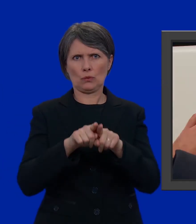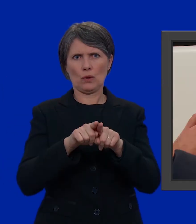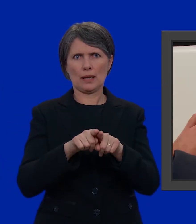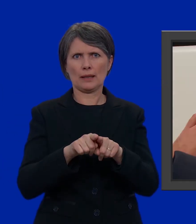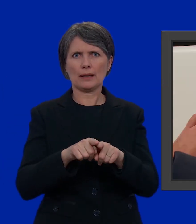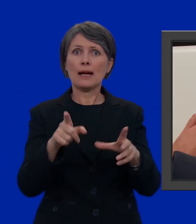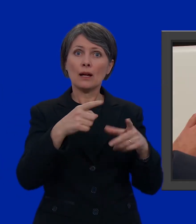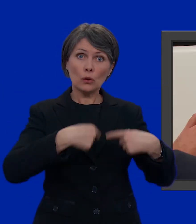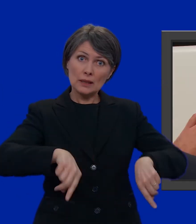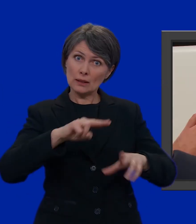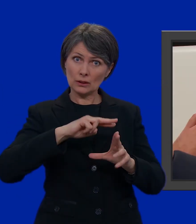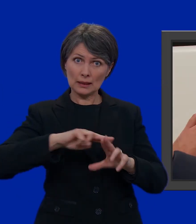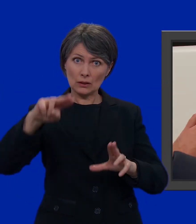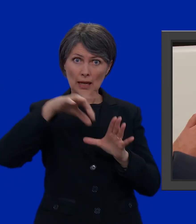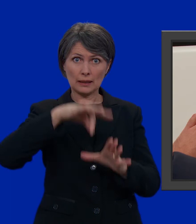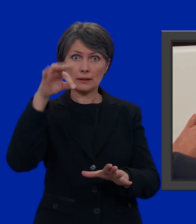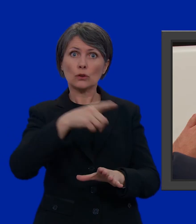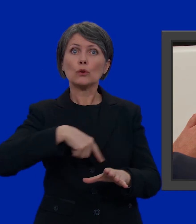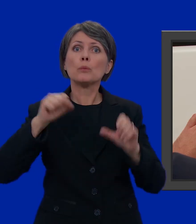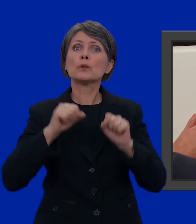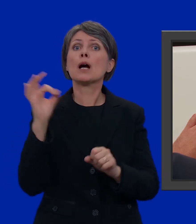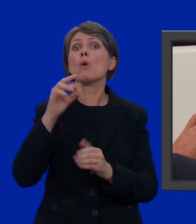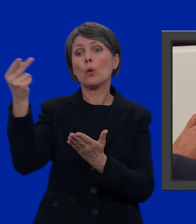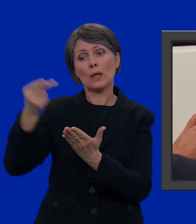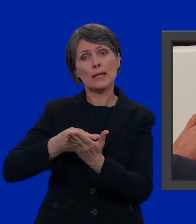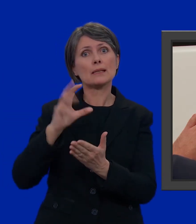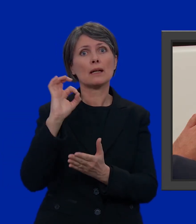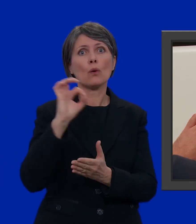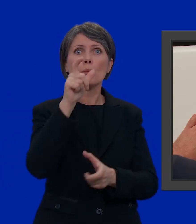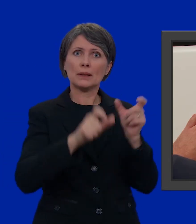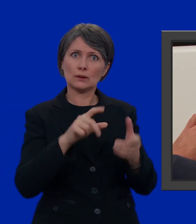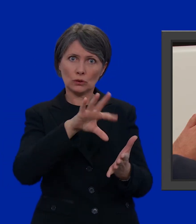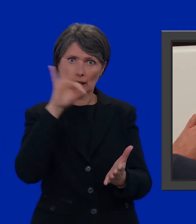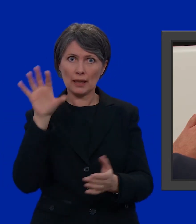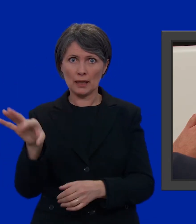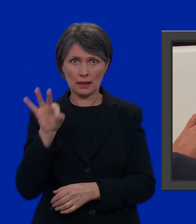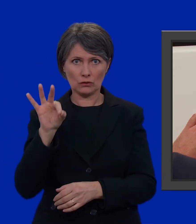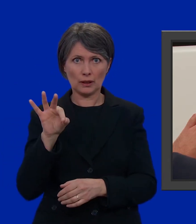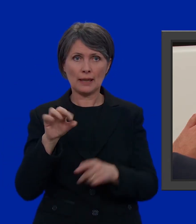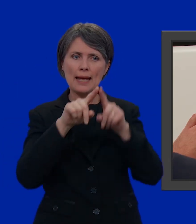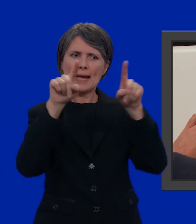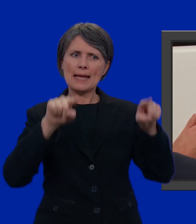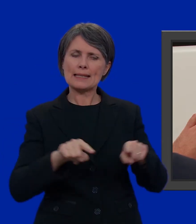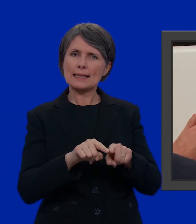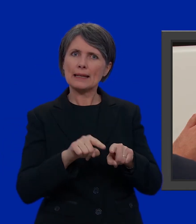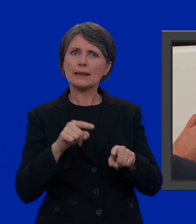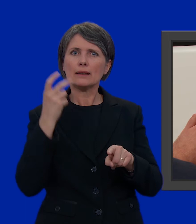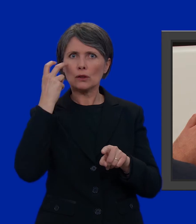All'elezione del Consiglio nazionale possiamo scegliere tra liste e persone. Su ogni scheda troviamo il nome